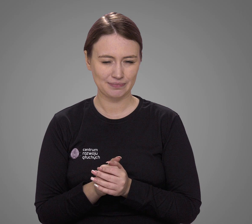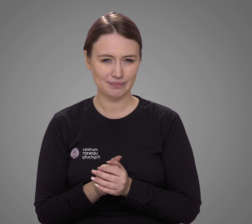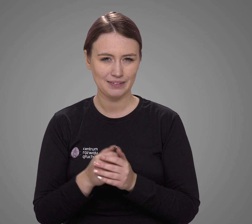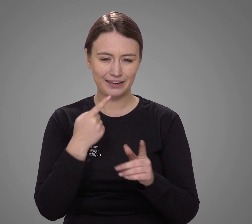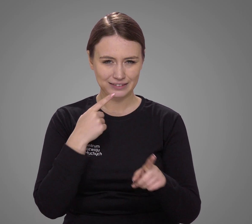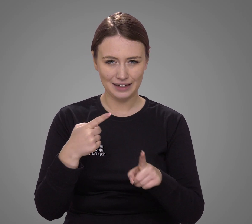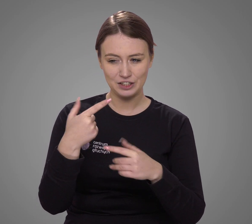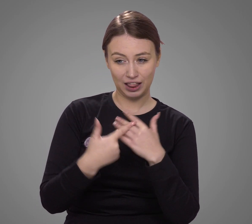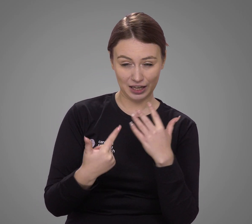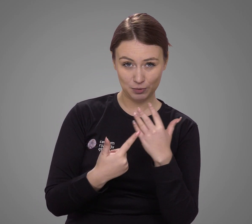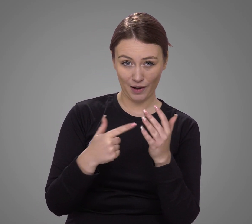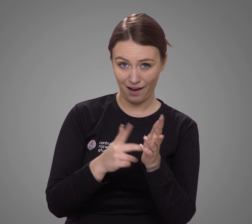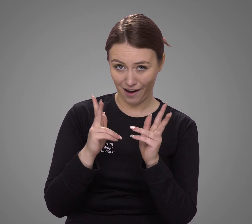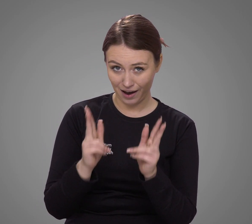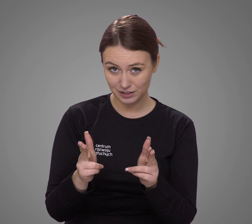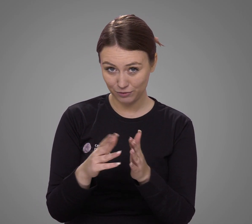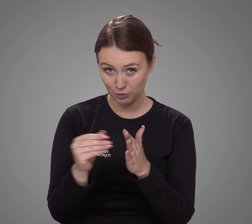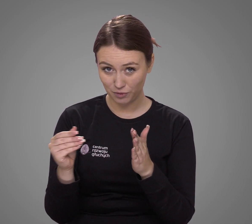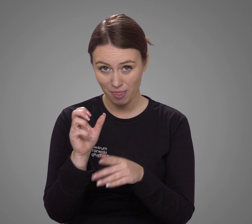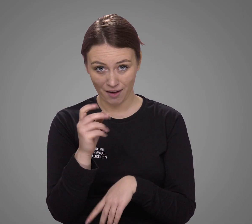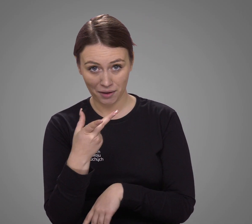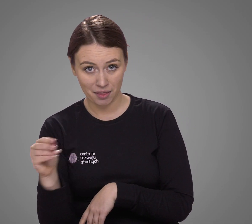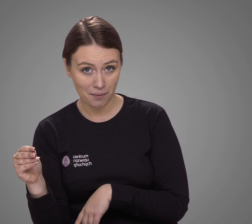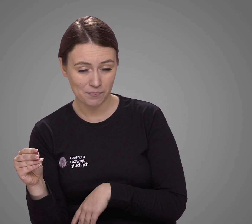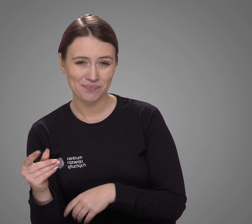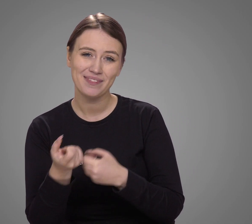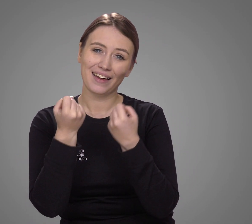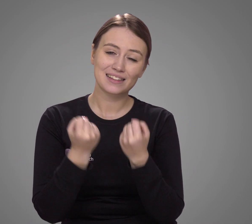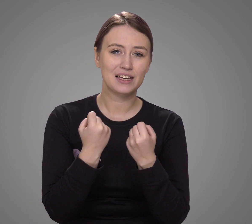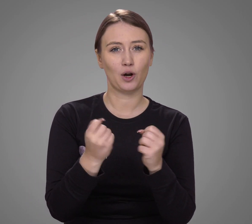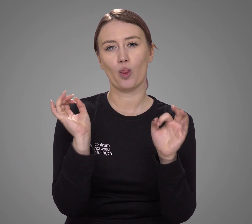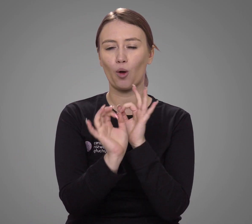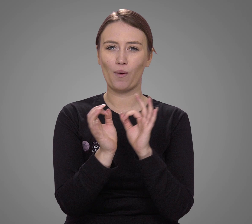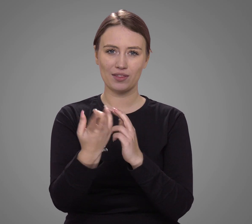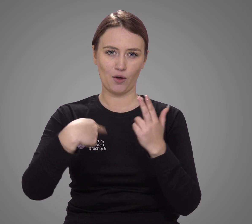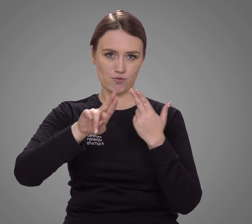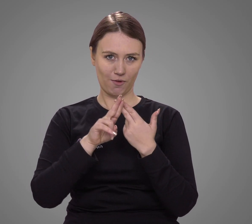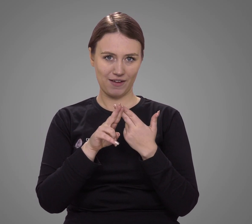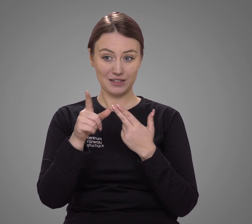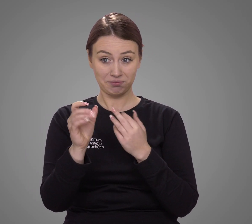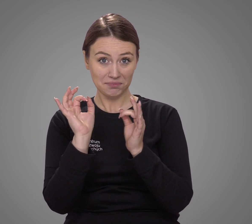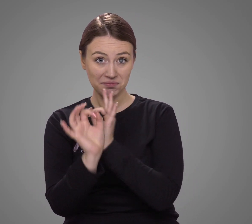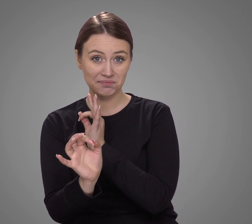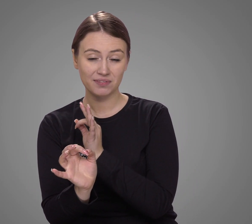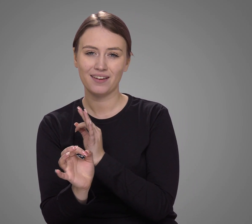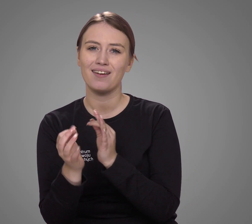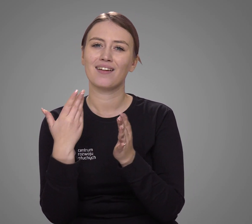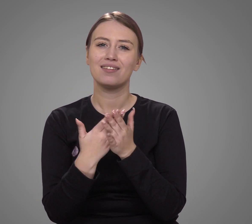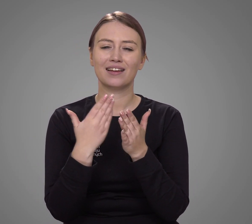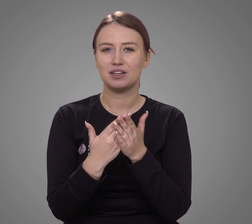Czy te liczby odzwierciedlają rzeczywistość? Trudno jednoznacznie odpowiedzieć na to pytanie,